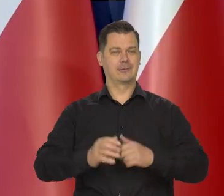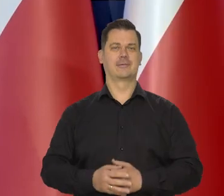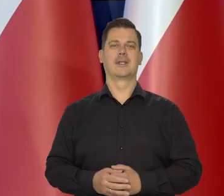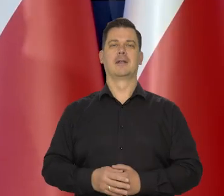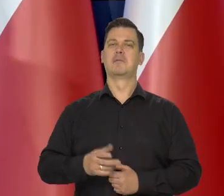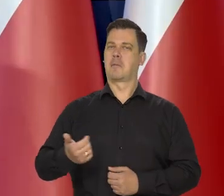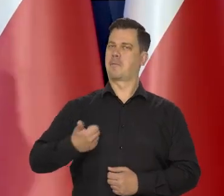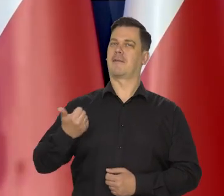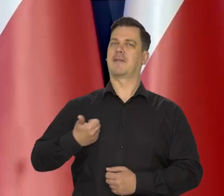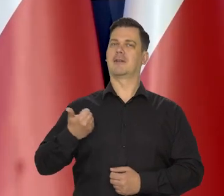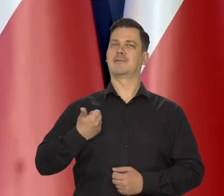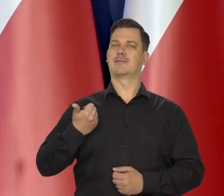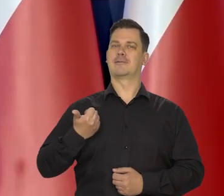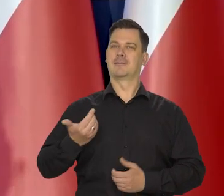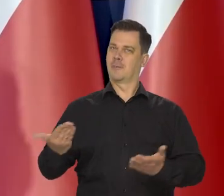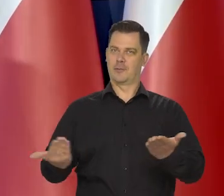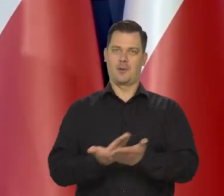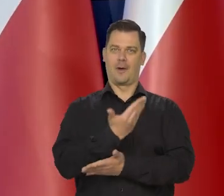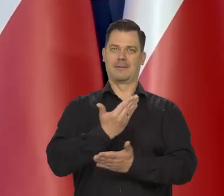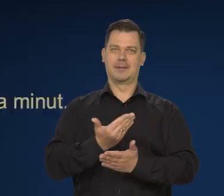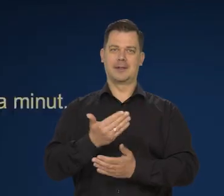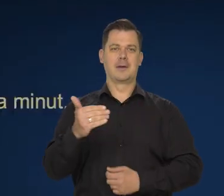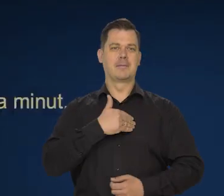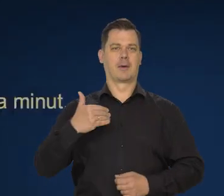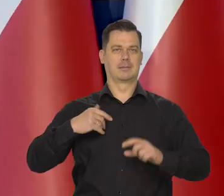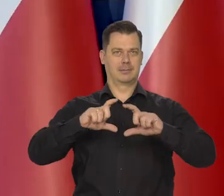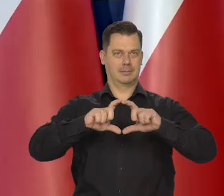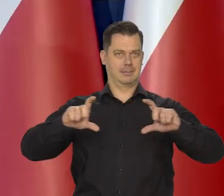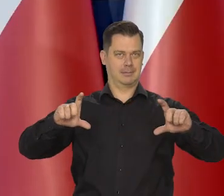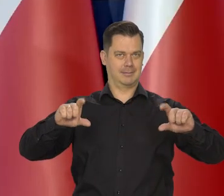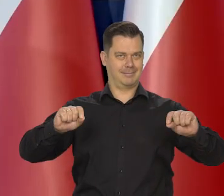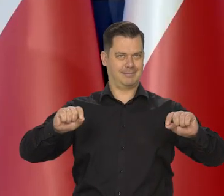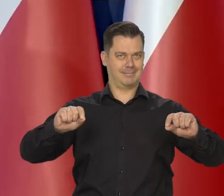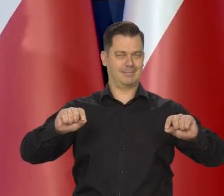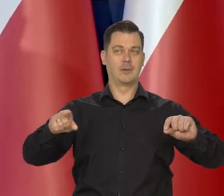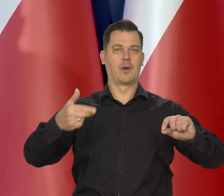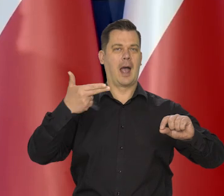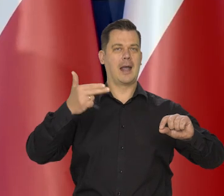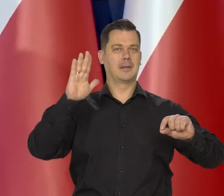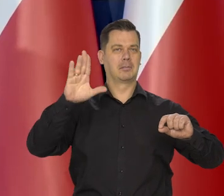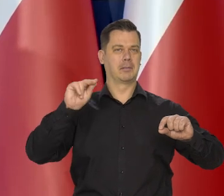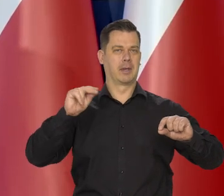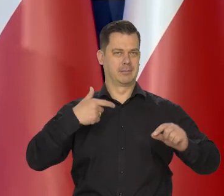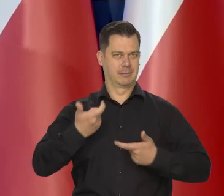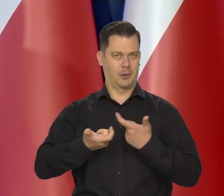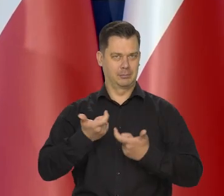pochwalić się nowym polskim banknotem przygotowanym przez Narodowy Bank Polski.